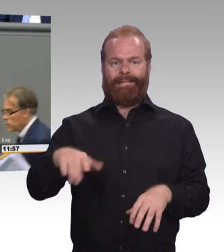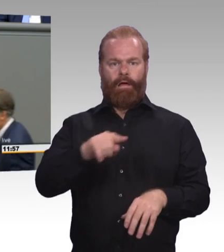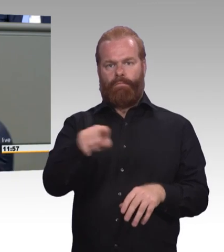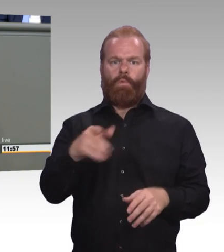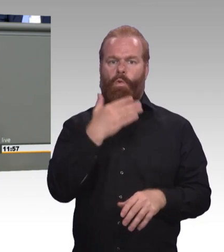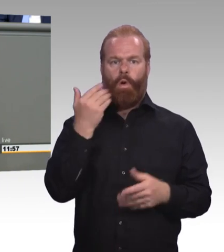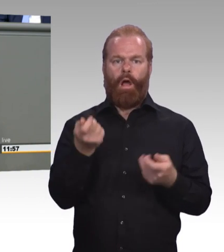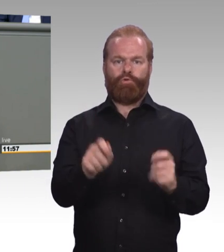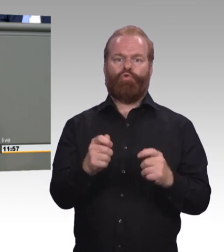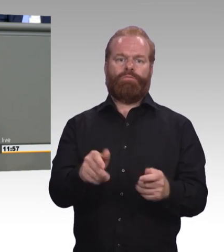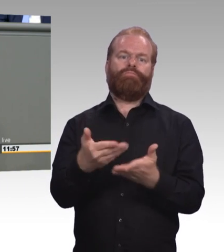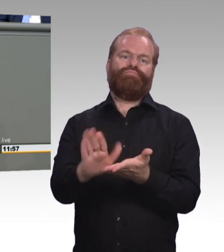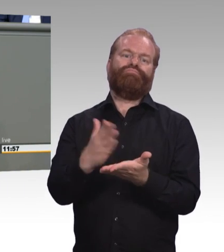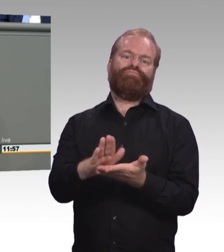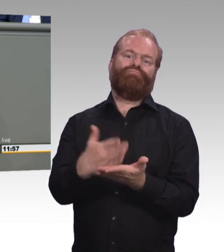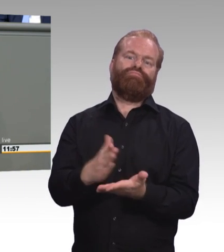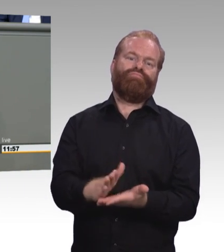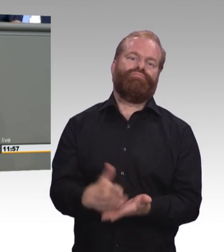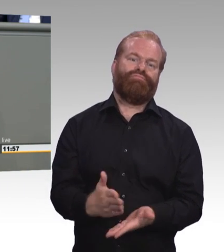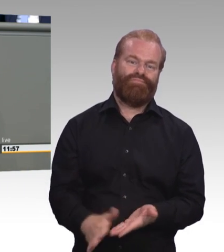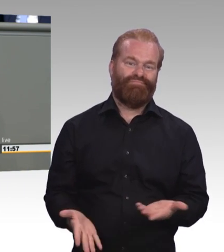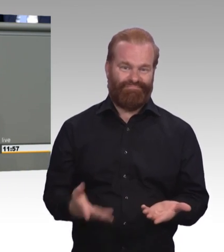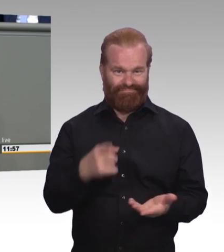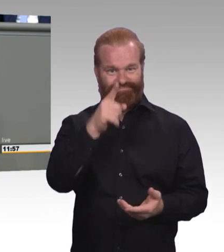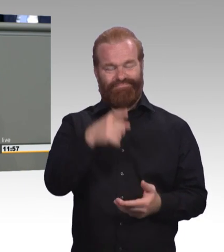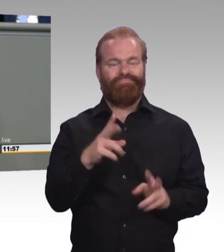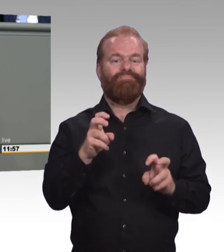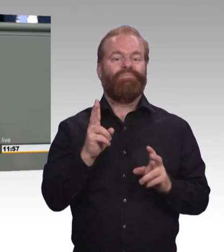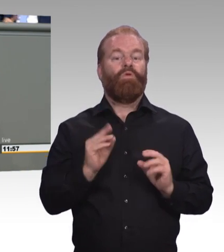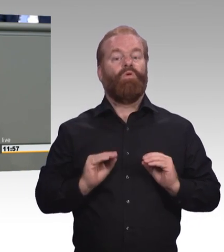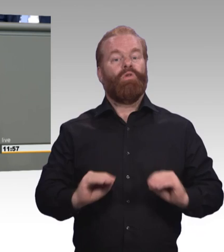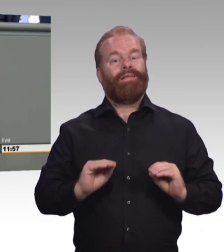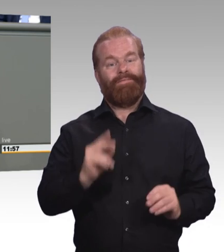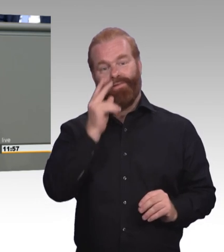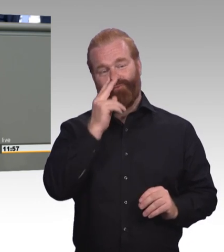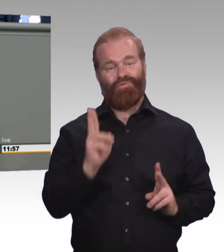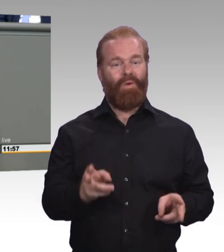eher zum Graus wird. Der Anspruch beruflicher Bildung muss aber sein,